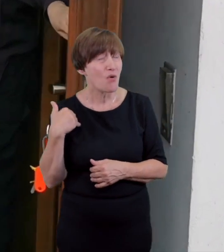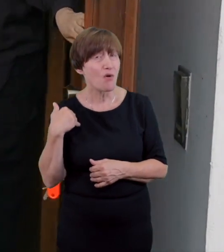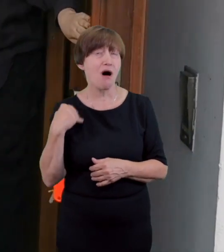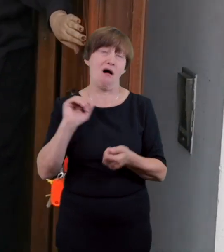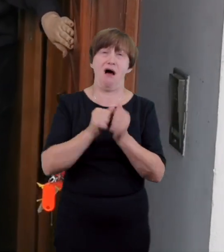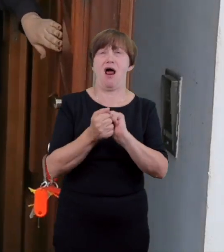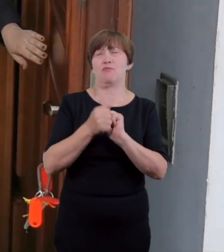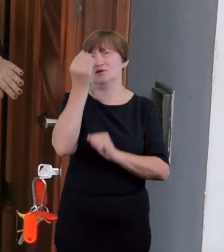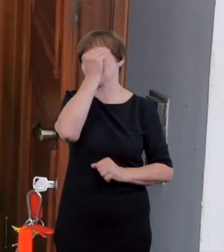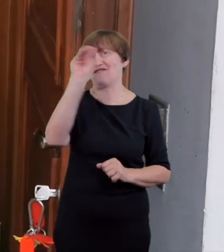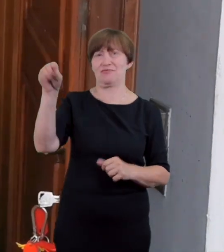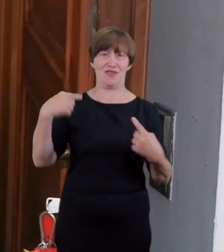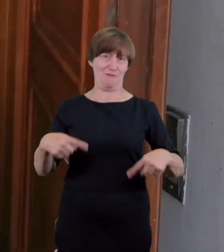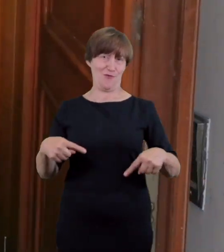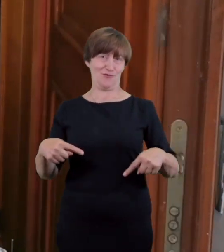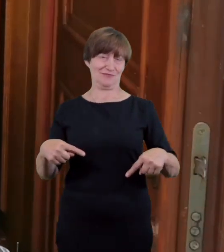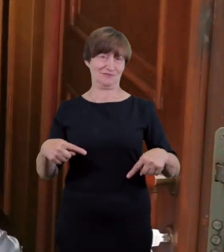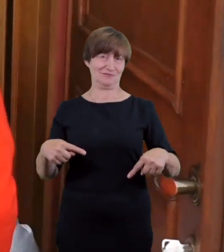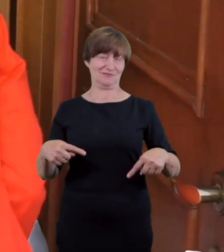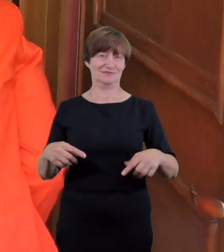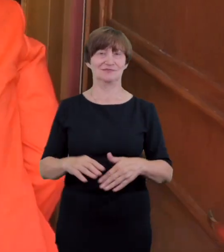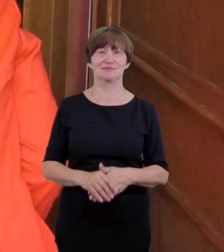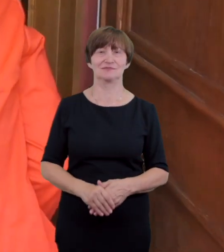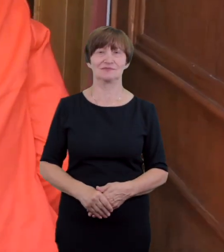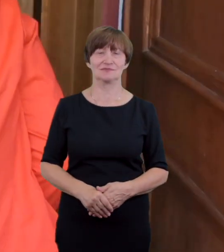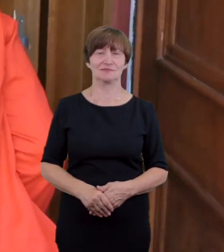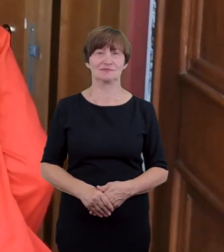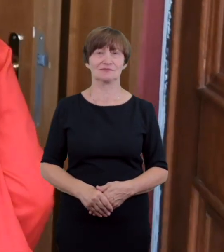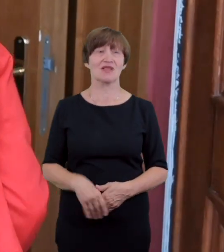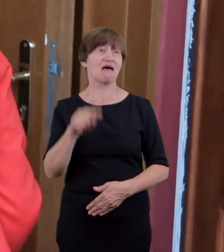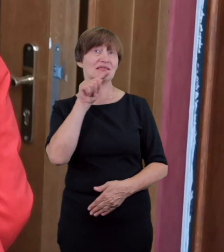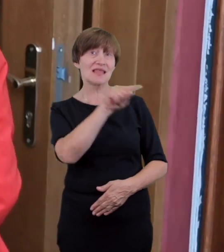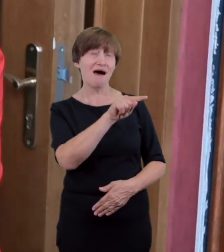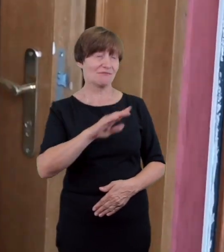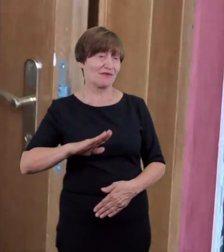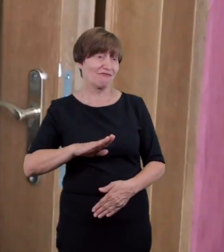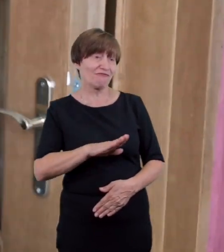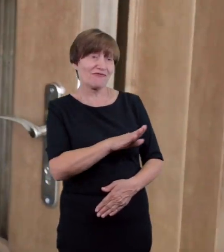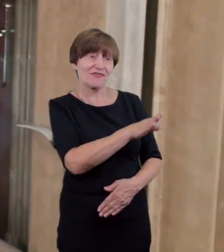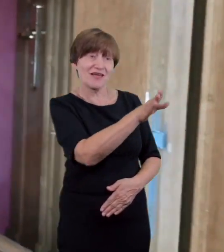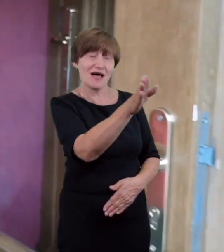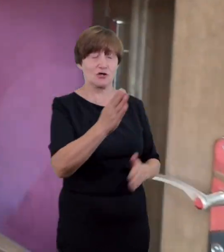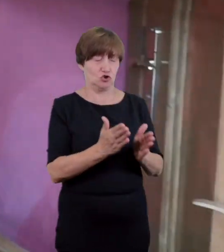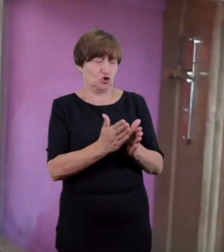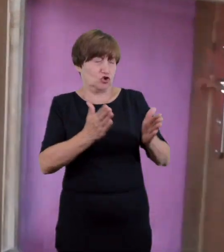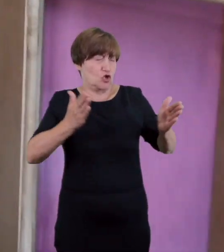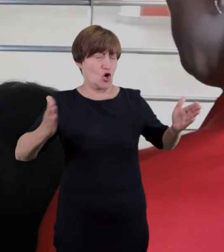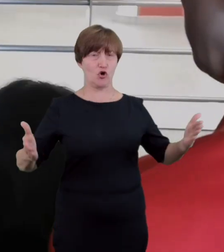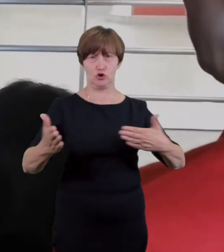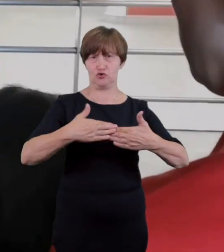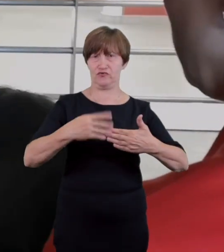wjazd wyposażony jest w szerokie dwuskrzydłowe drzwi oraz niewielki około 5 cm próg